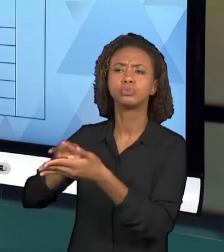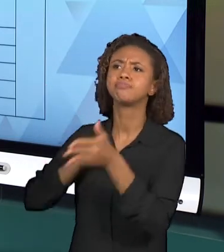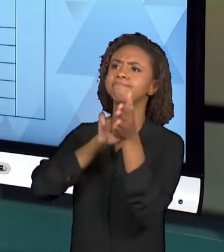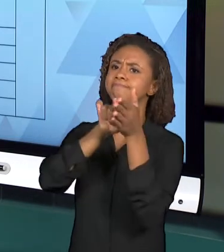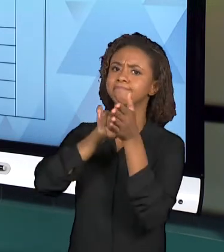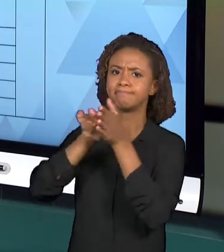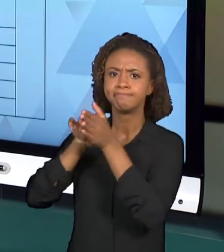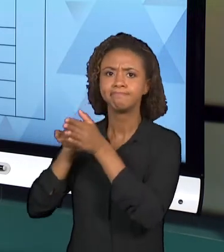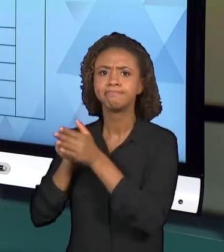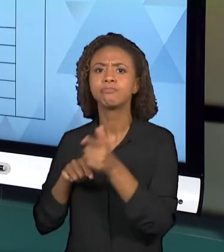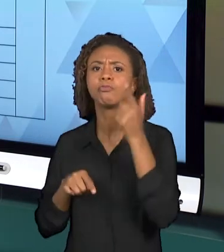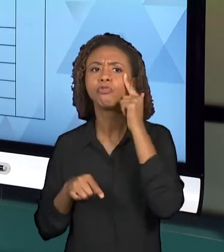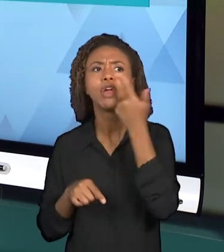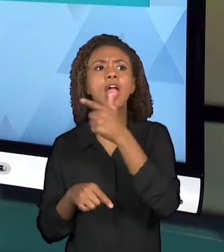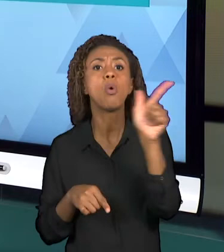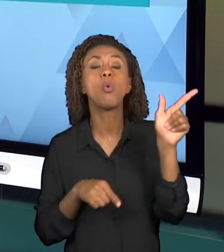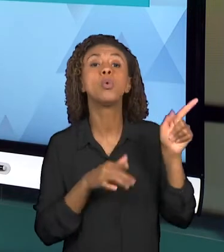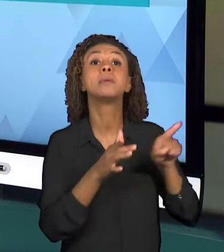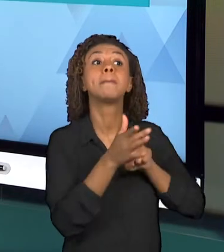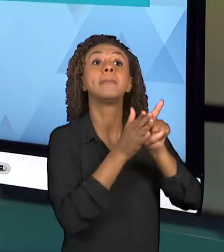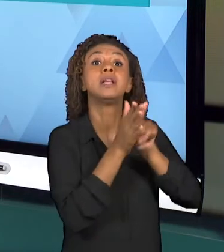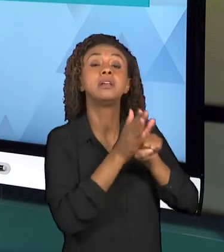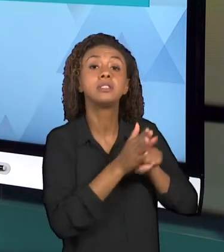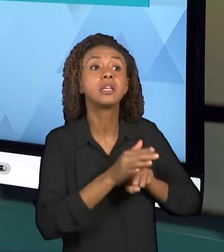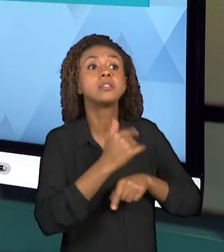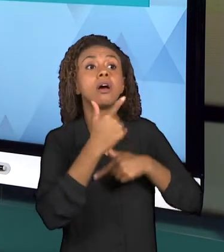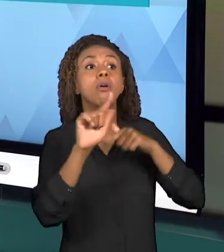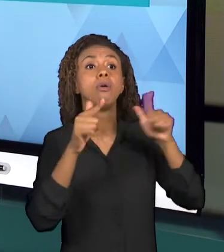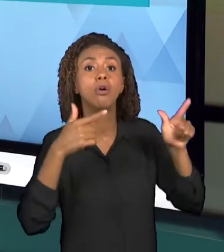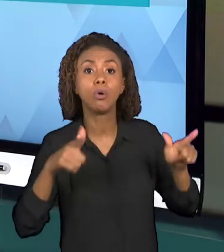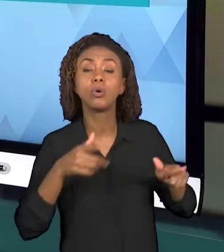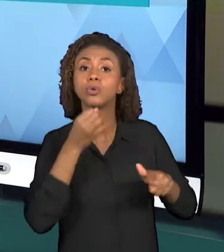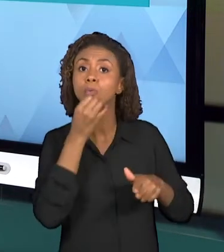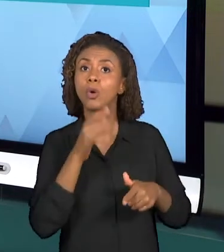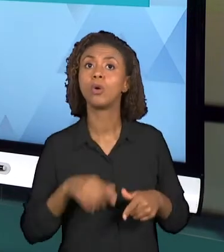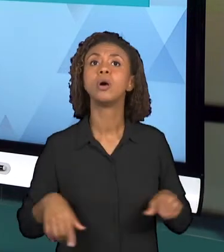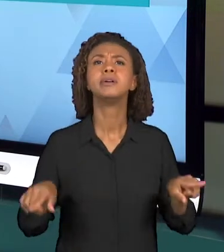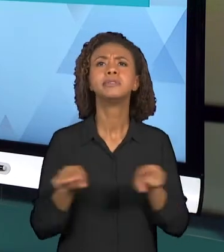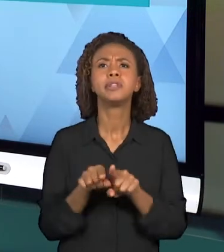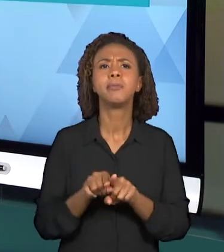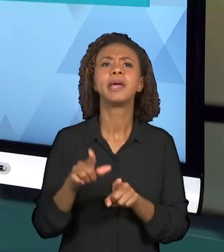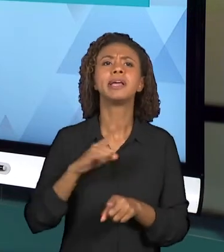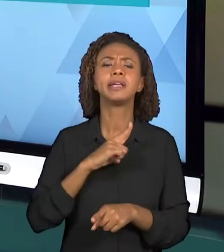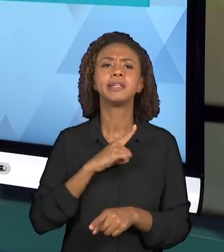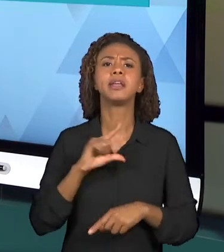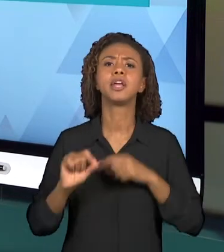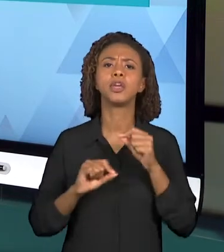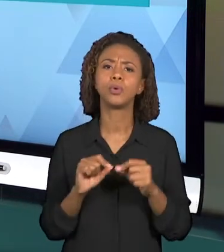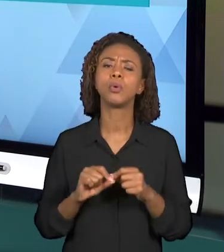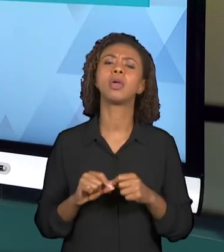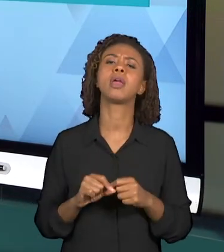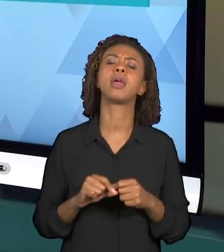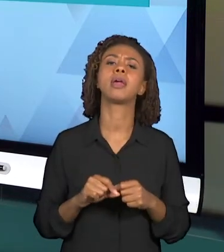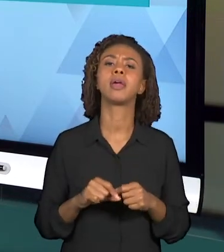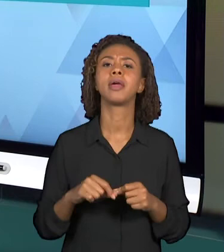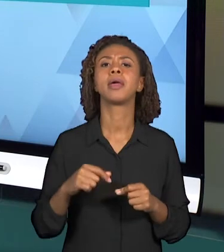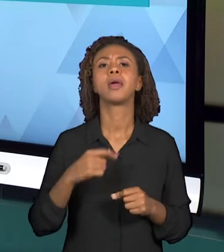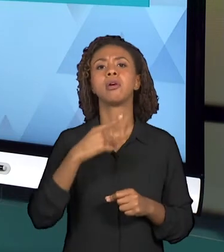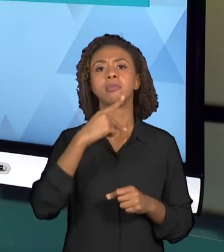INCLUSIVE EXISTEM OS PARÂMETROS CURRICULARES NACIONAIS QUE TAMBÉM SÃO MUITO UTILIZADOS EM SALA